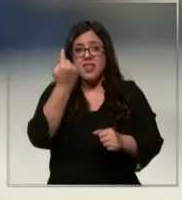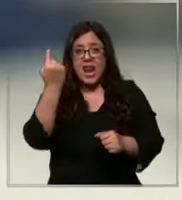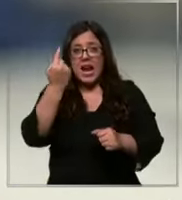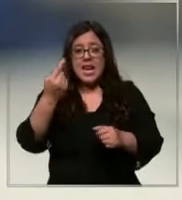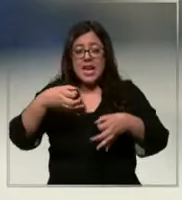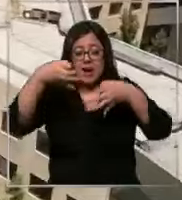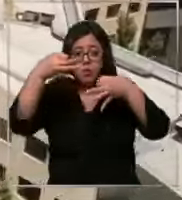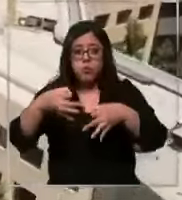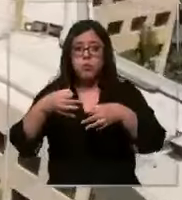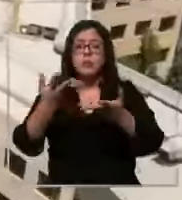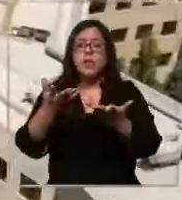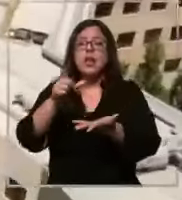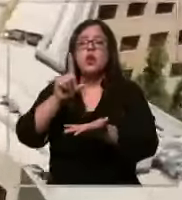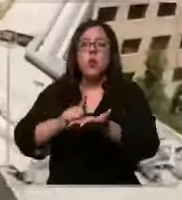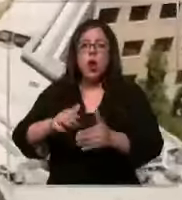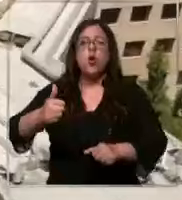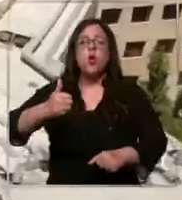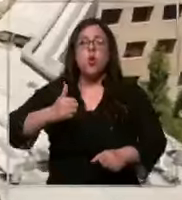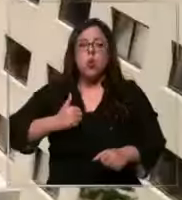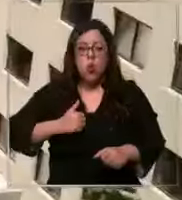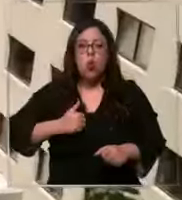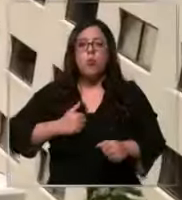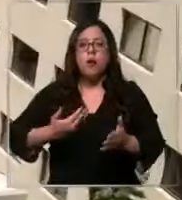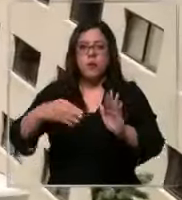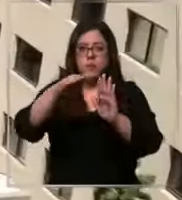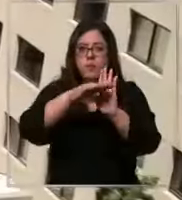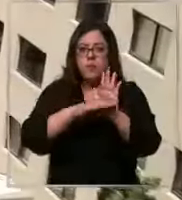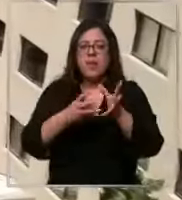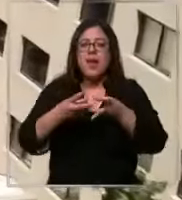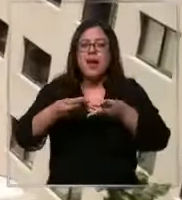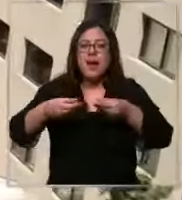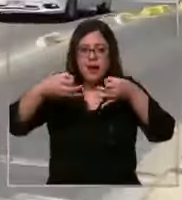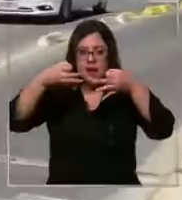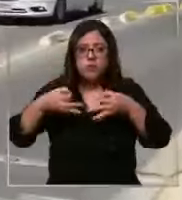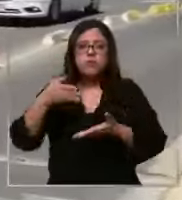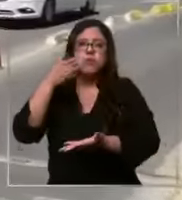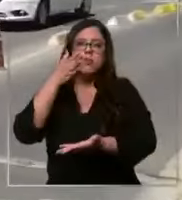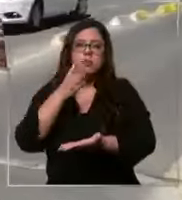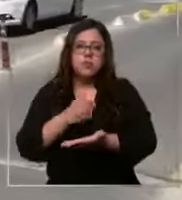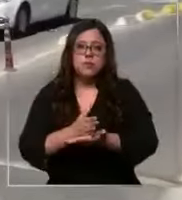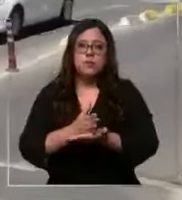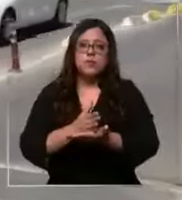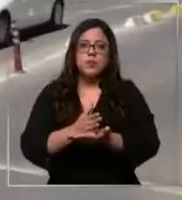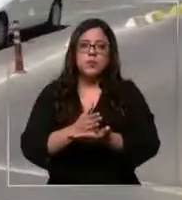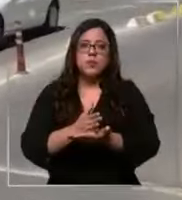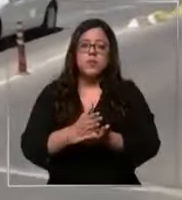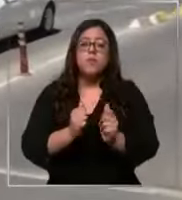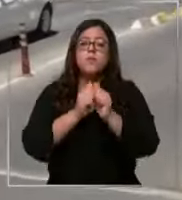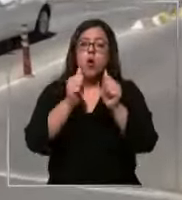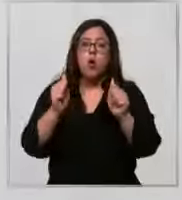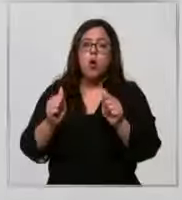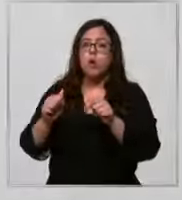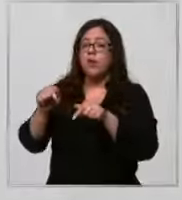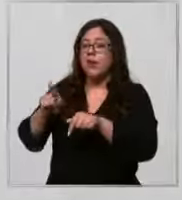el recinto cumple con los estándares de calidad exigidos por la autoridad clínica las Condes está